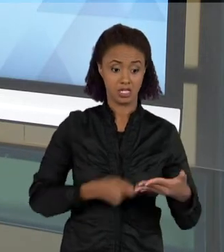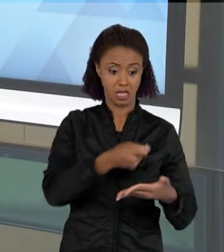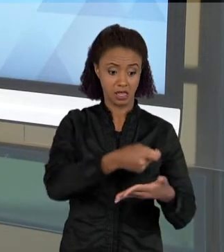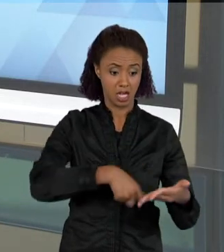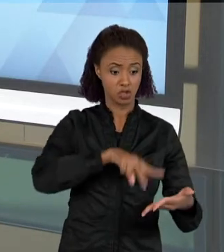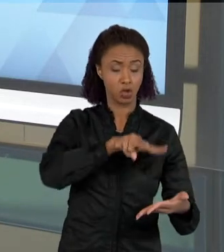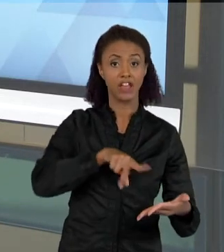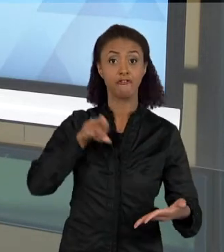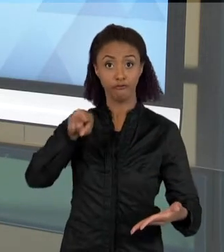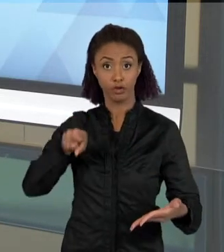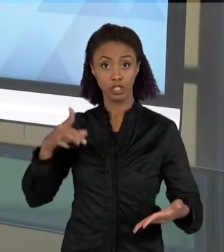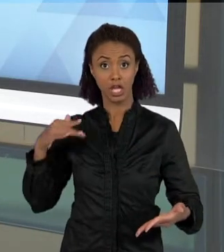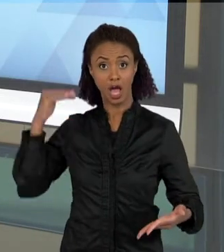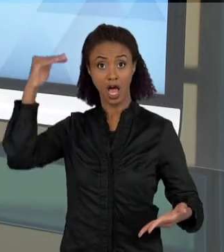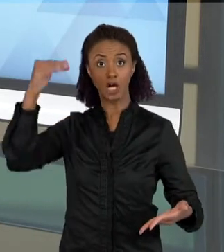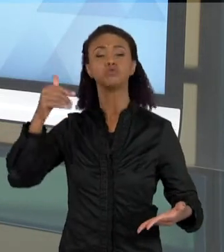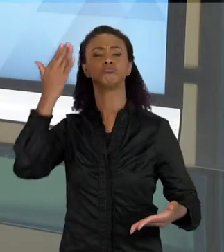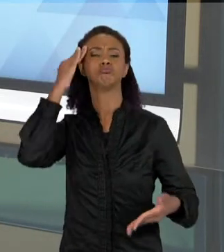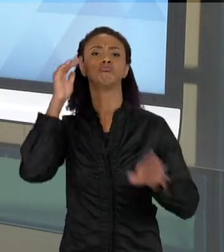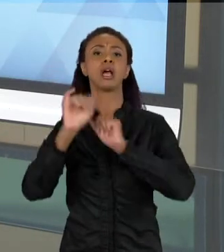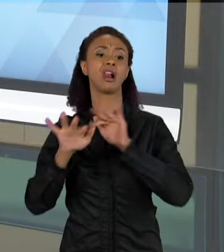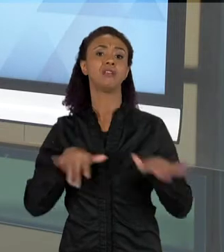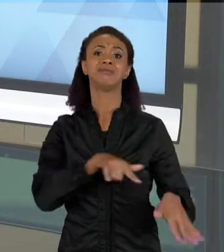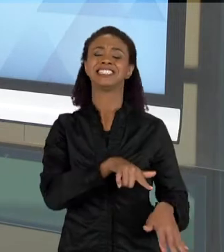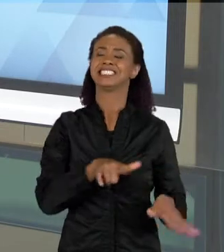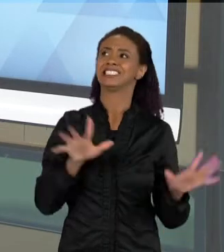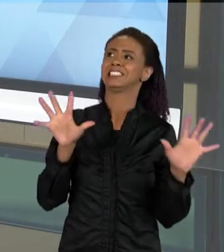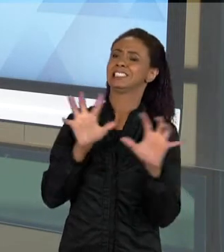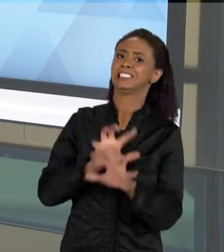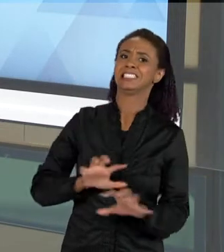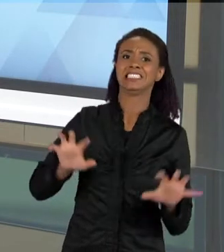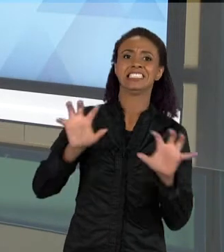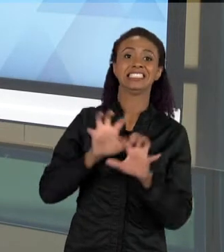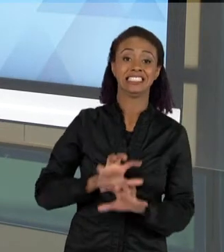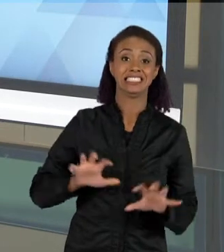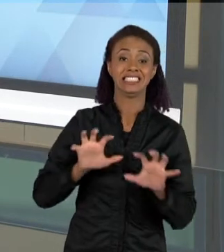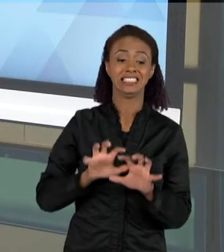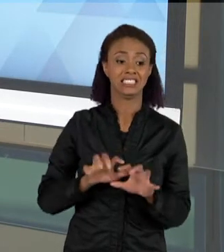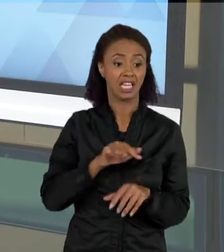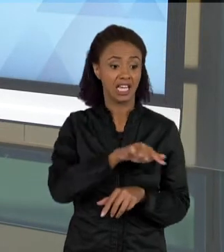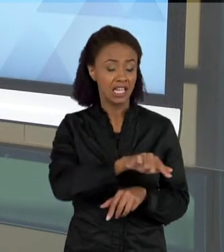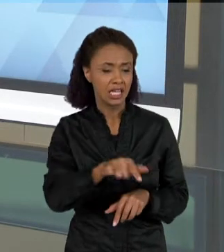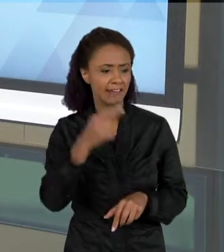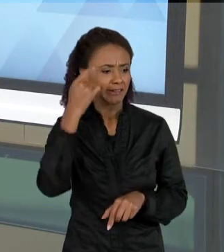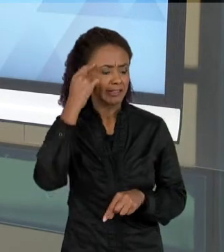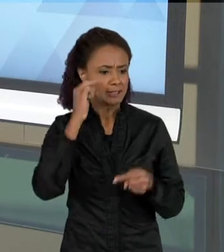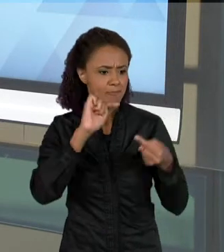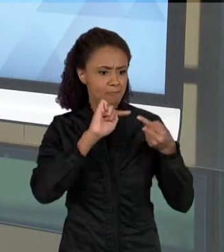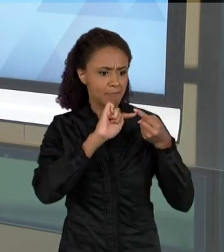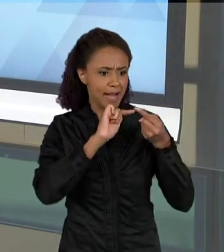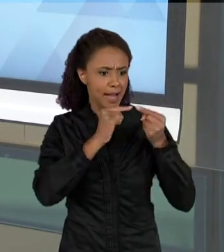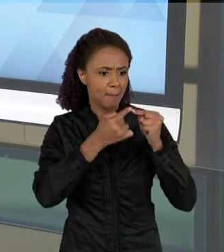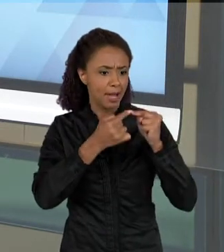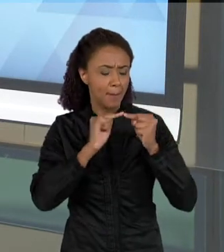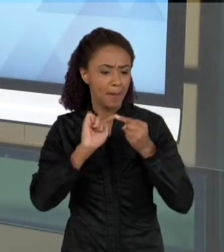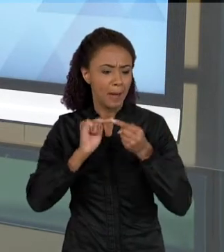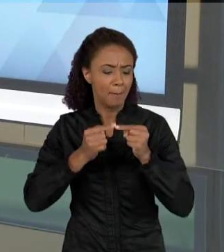CLARO, PARA ELAS, MUITAS VEZES NÃO É, E A CONSTRUÇÃO DE SENTIDOS QUE ELAS DÃO PARA ESSES TEXTOS É TOTALMENTE DIFERENTE